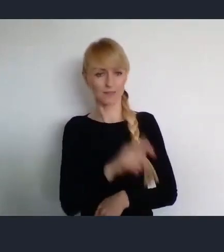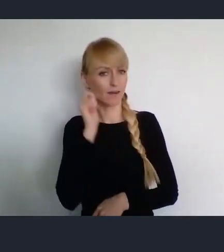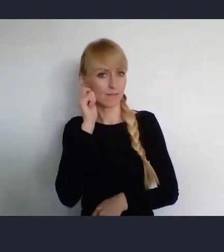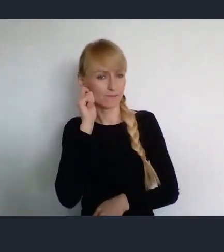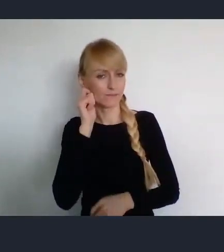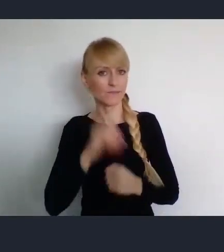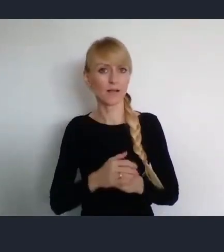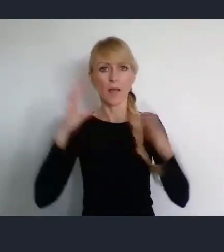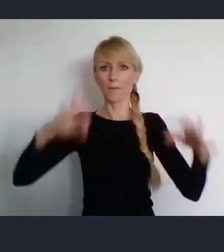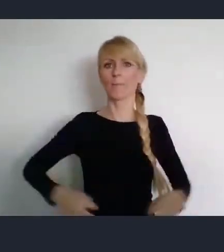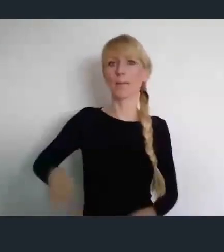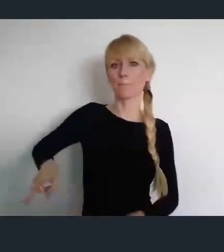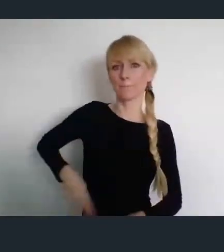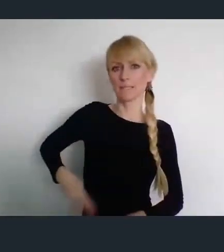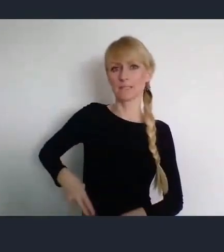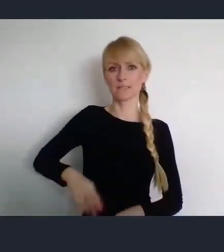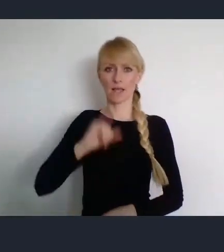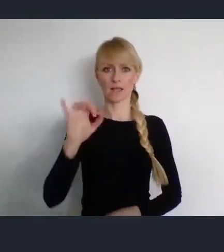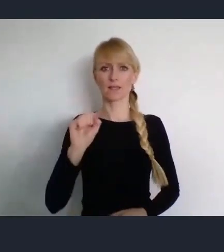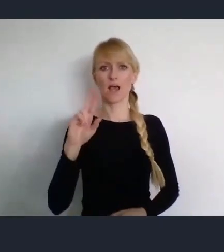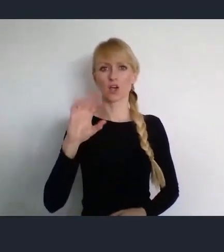Panią Minister Małgorzatę Jarosińską -Jedynak.